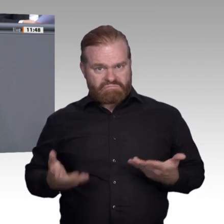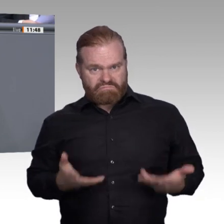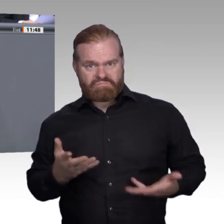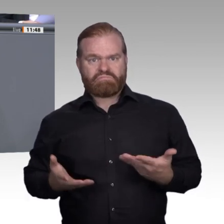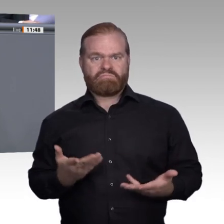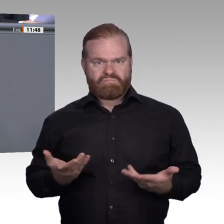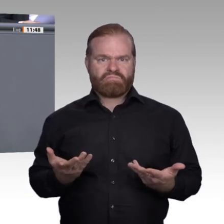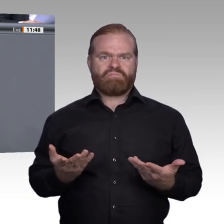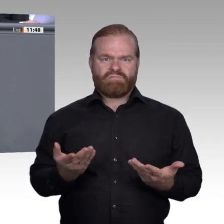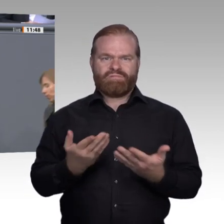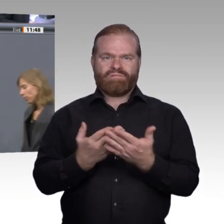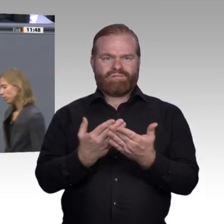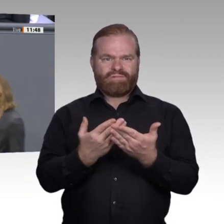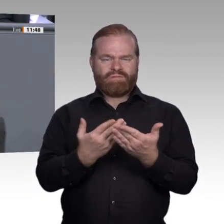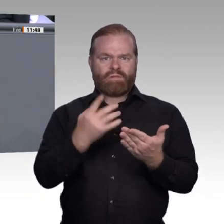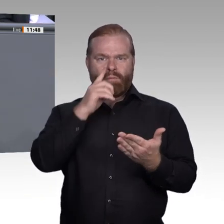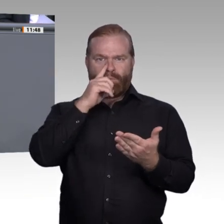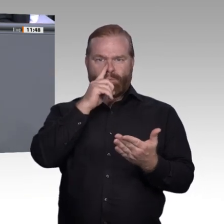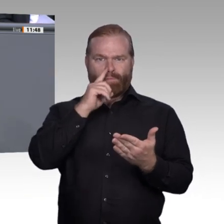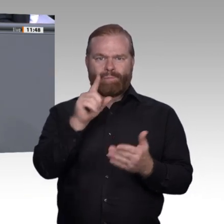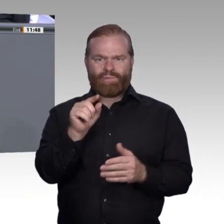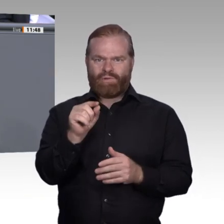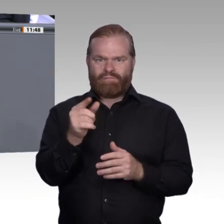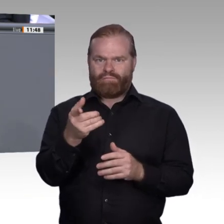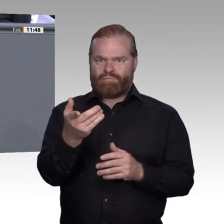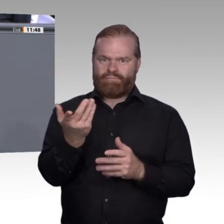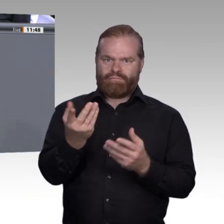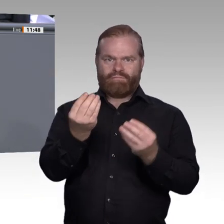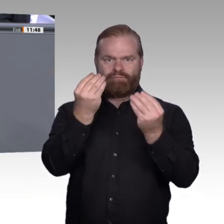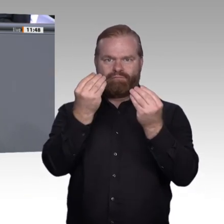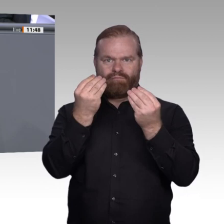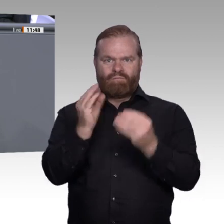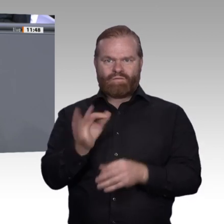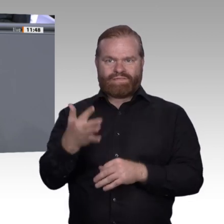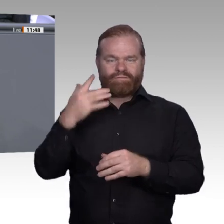technische Antwort geben müssen, sondern die klarmachen, dass die Digitalisierung